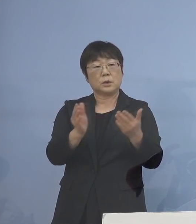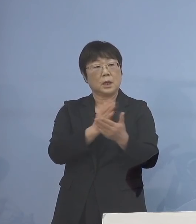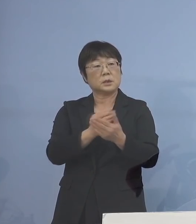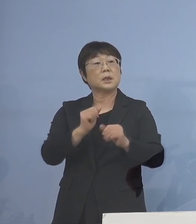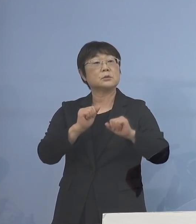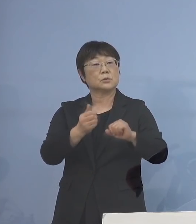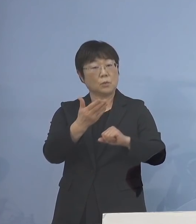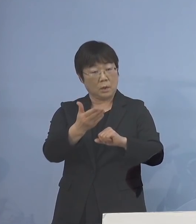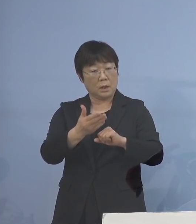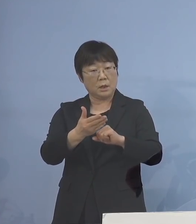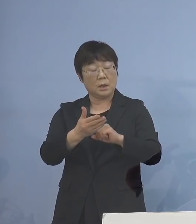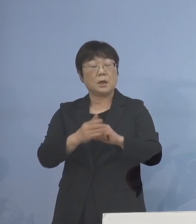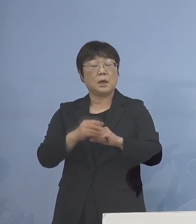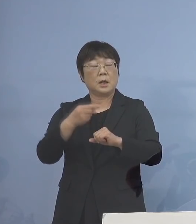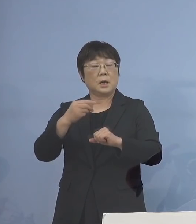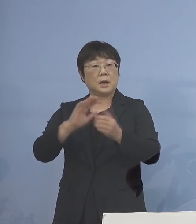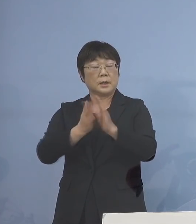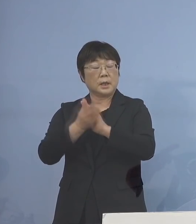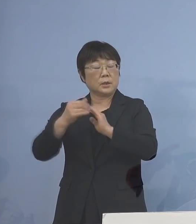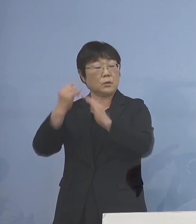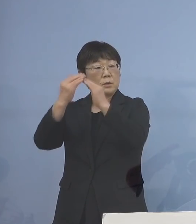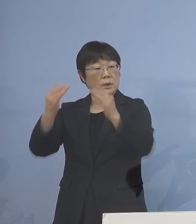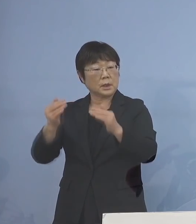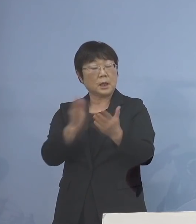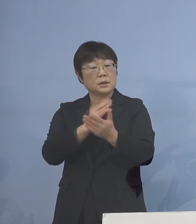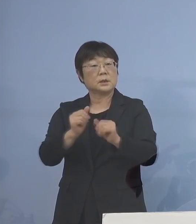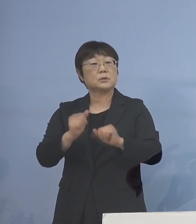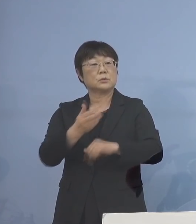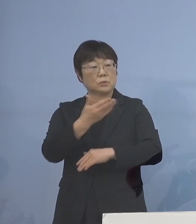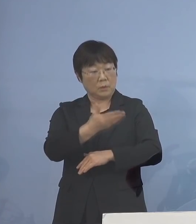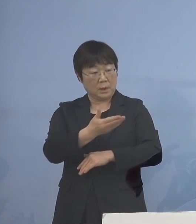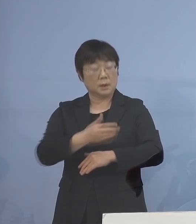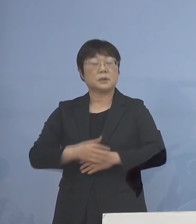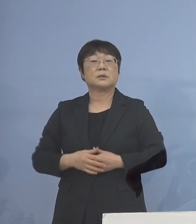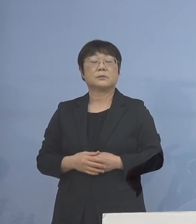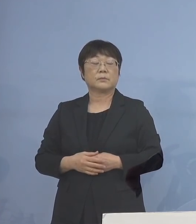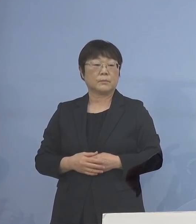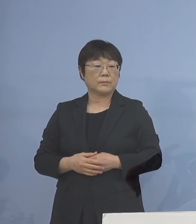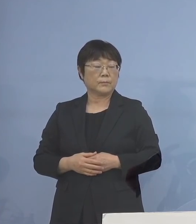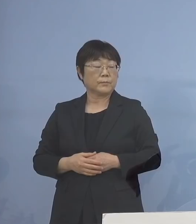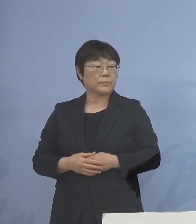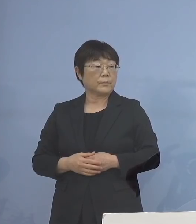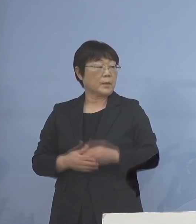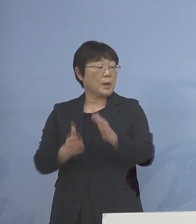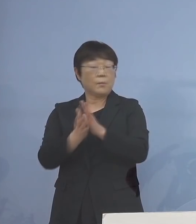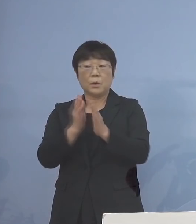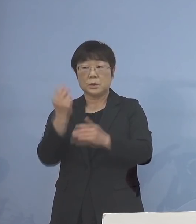それとも県教（育）委（員会）が 判断するのかどちらなんでしょうか （知事） 先ほどのをもう一度見ていただくと